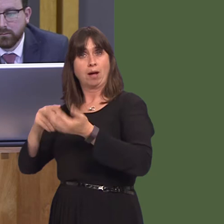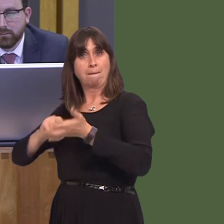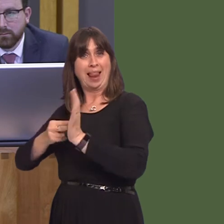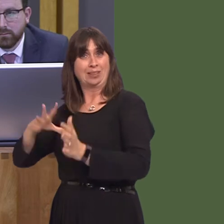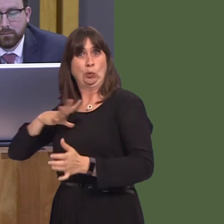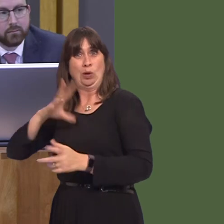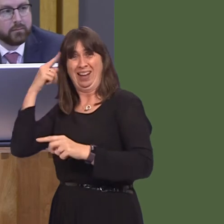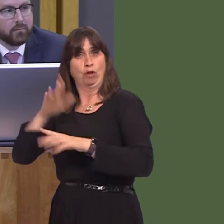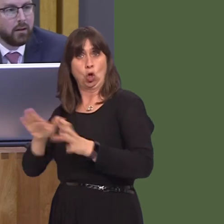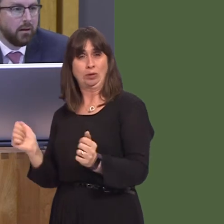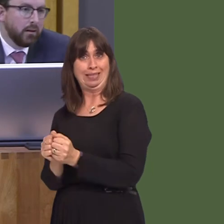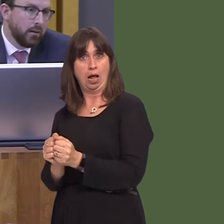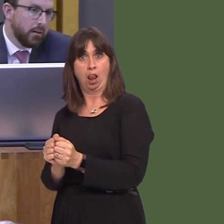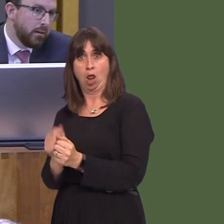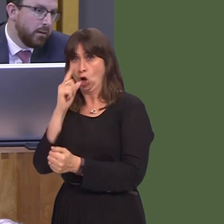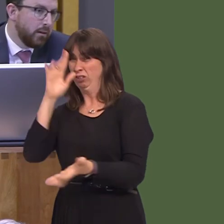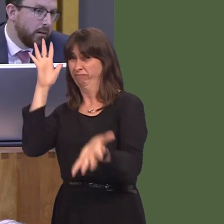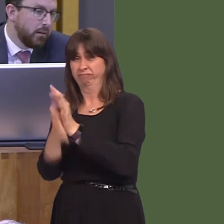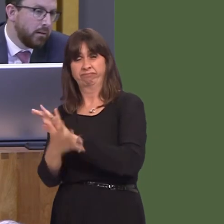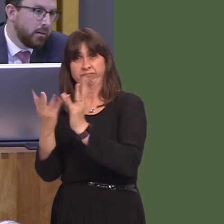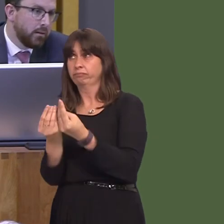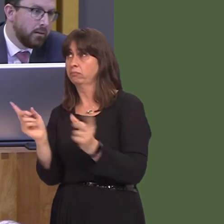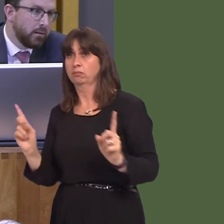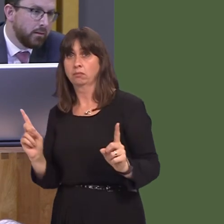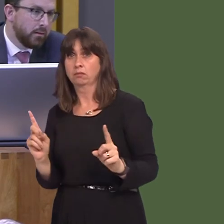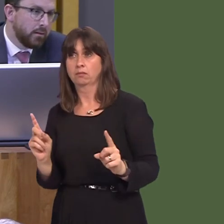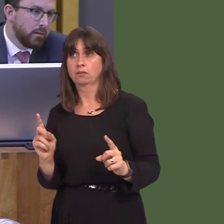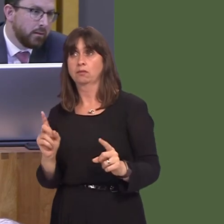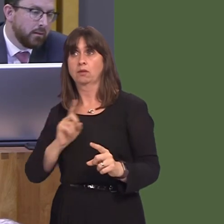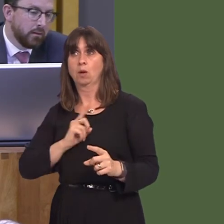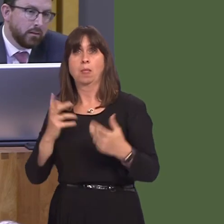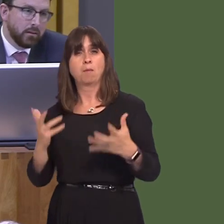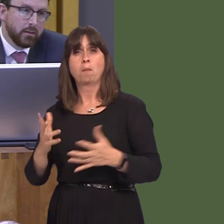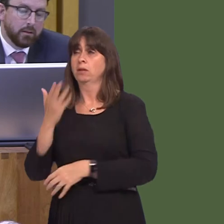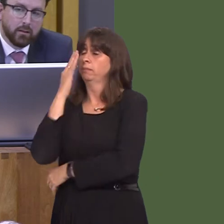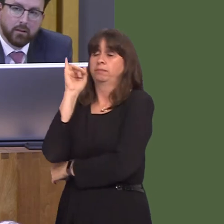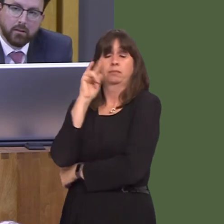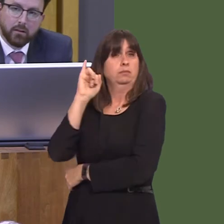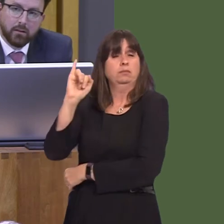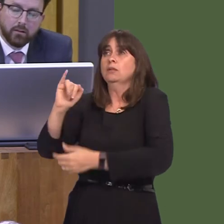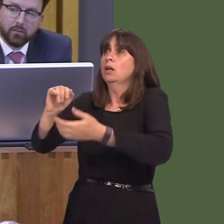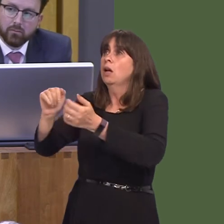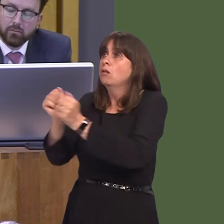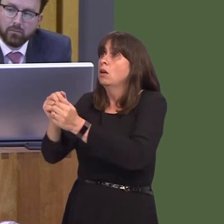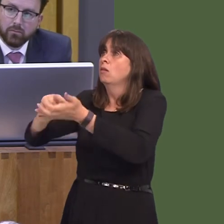given that the UK Government's handling of Brexit is becoming more shambolic by the minute,